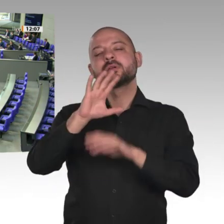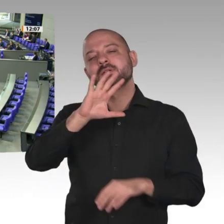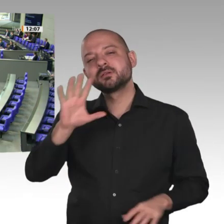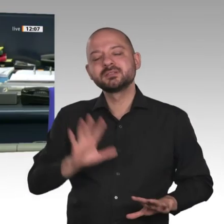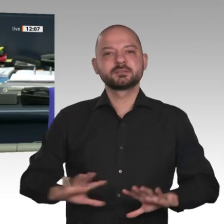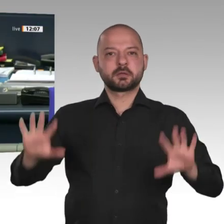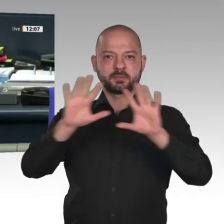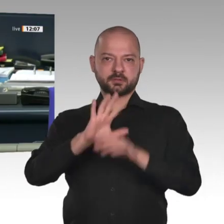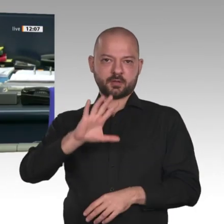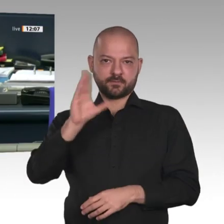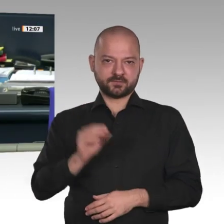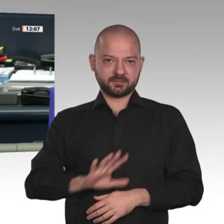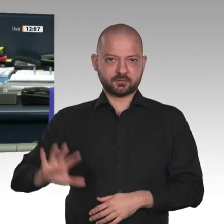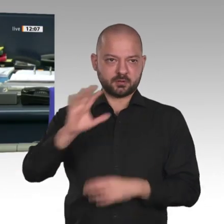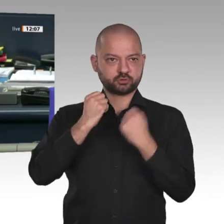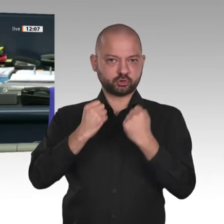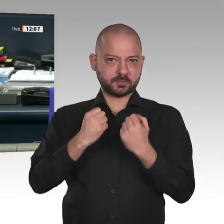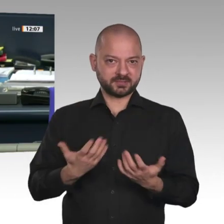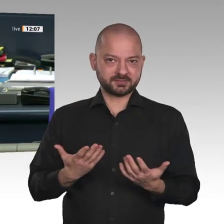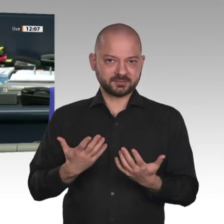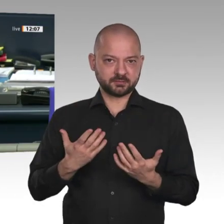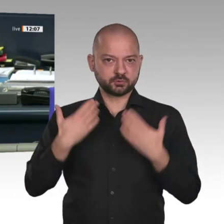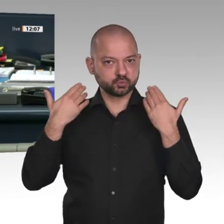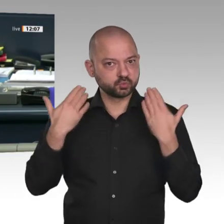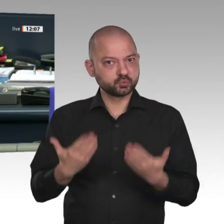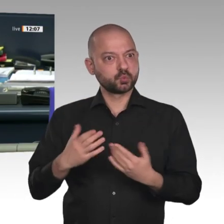Nächster Redner: für die AfD-Fraktion Dietmar Friedhoff.